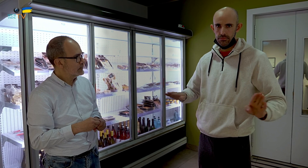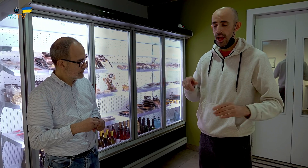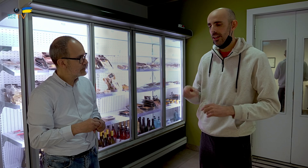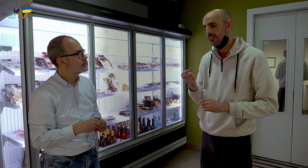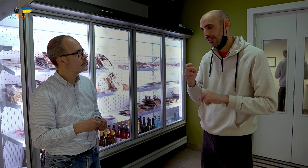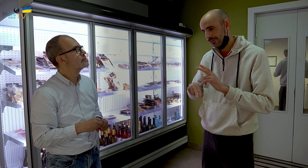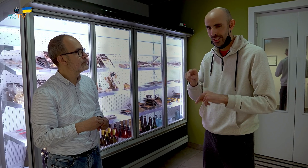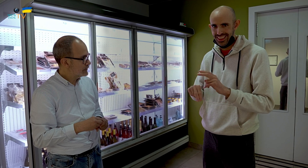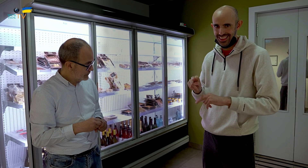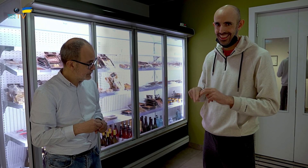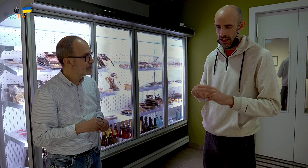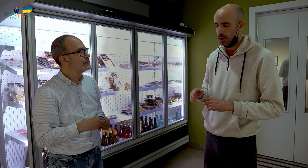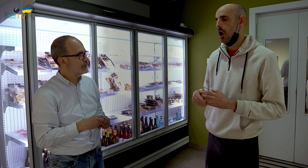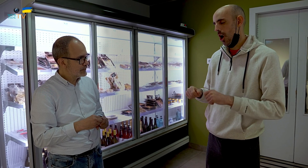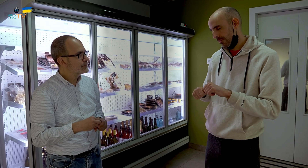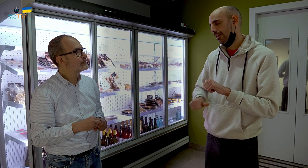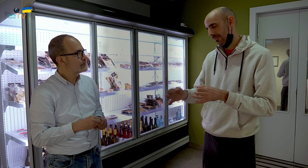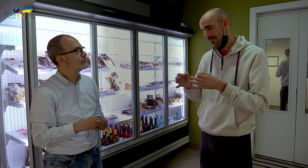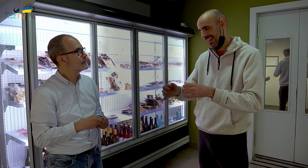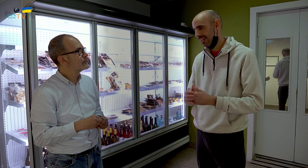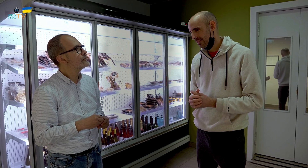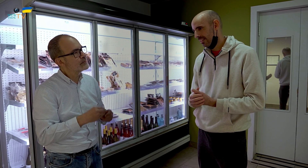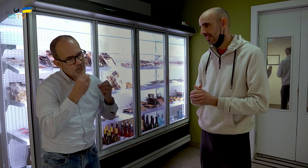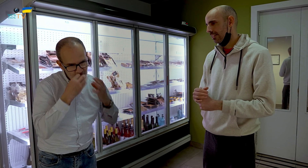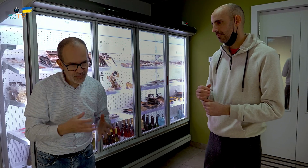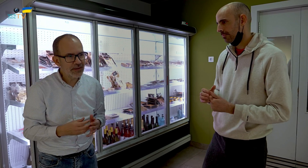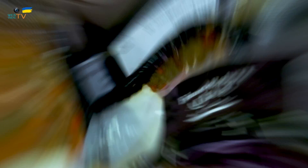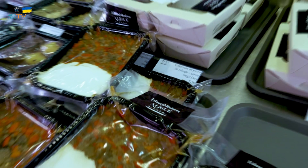Aquí lo que falta es construirla. Pero ya llegaremos. Muy bien.